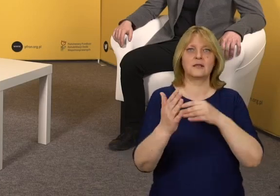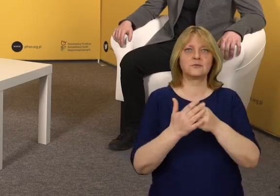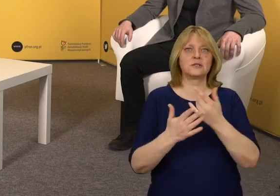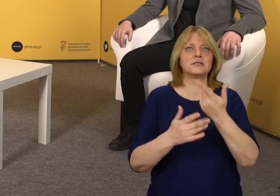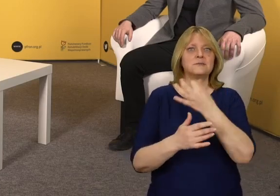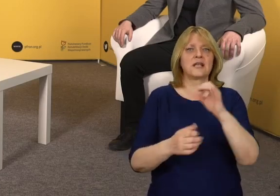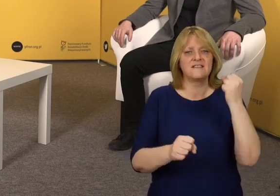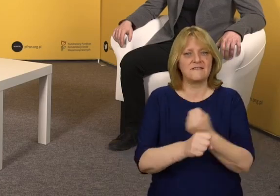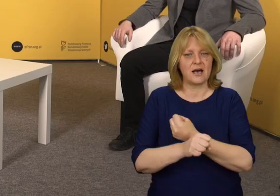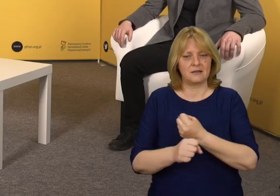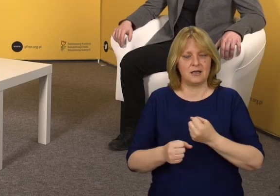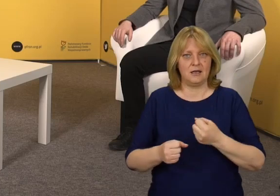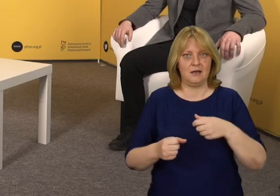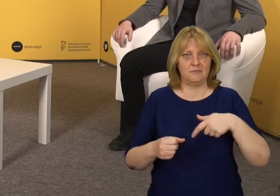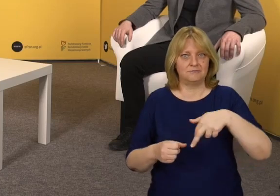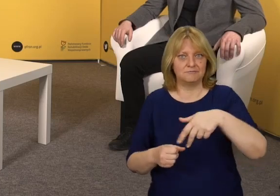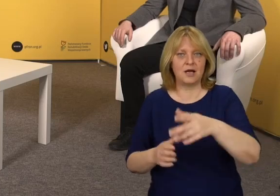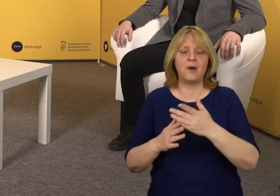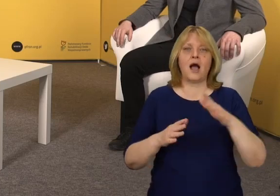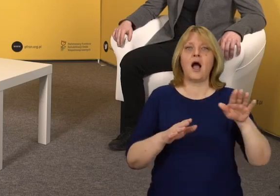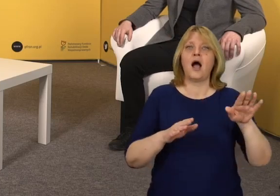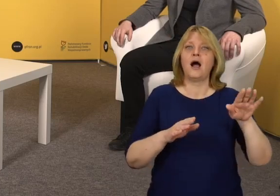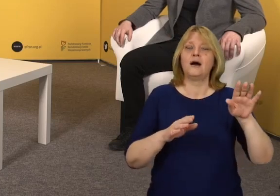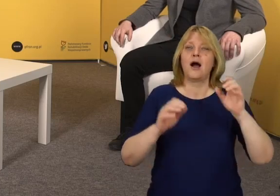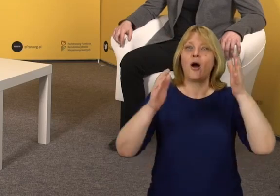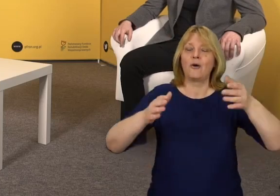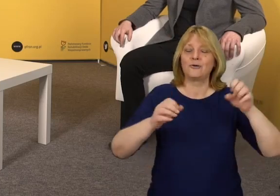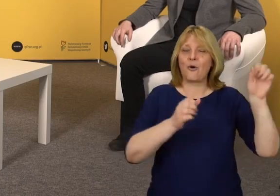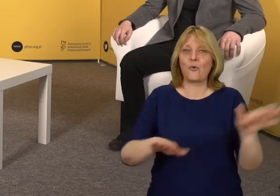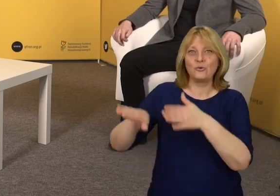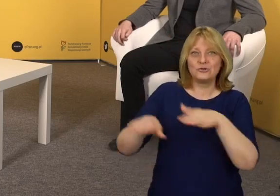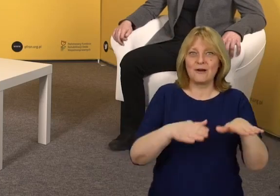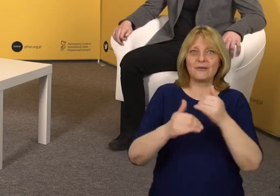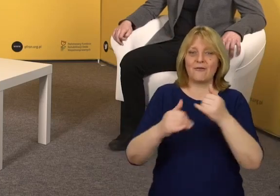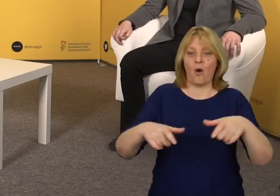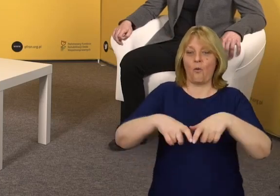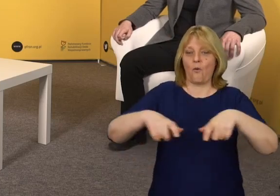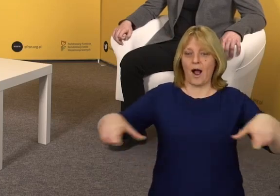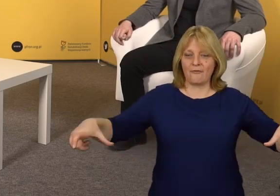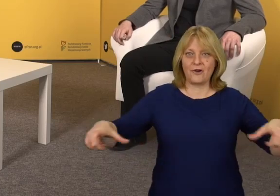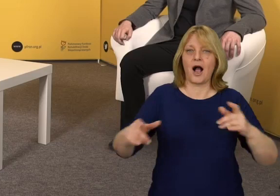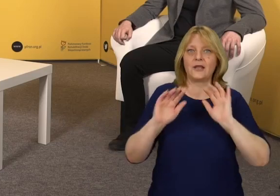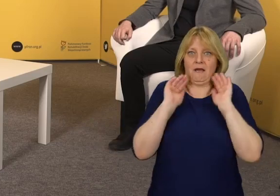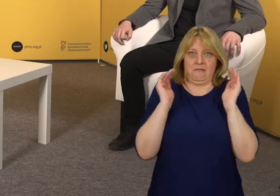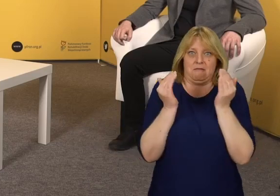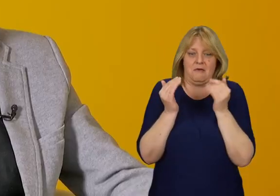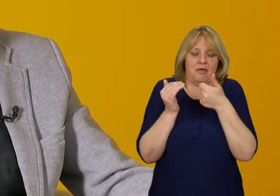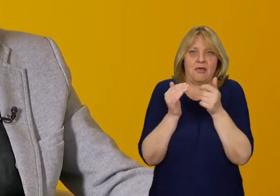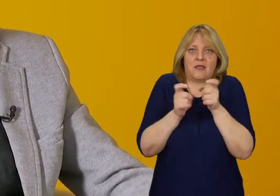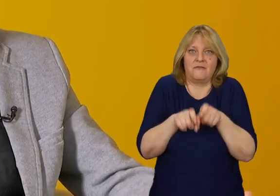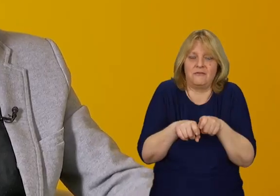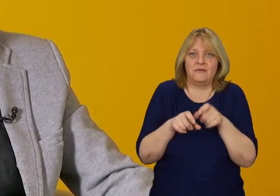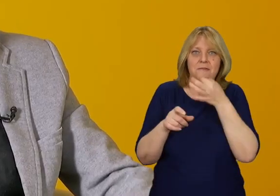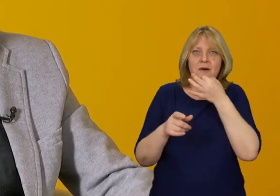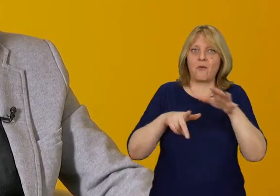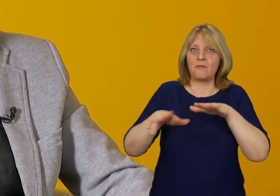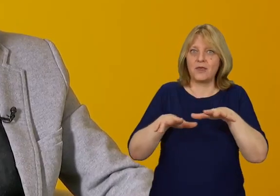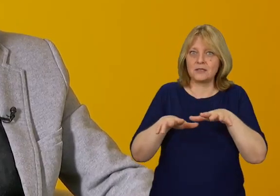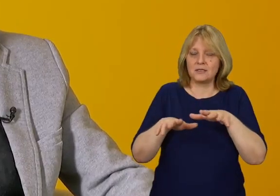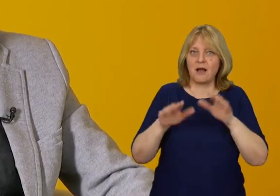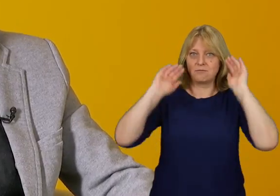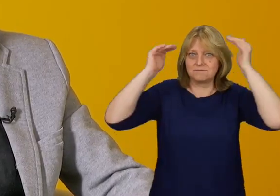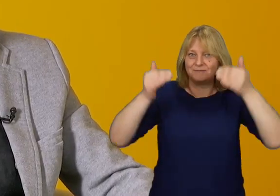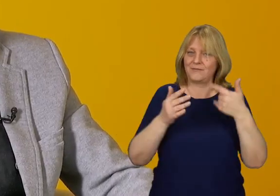na przykład mamy utwardzone dojście, mamy huśtawki z ławeczkami zamiast pojedynczych kabin,